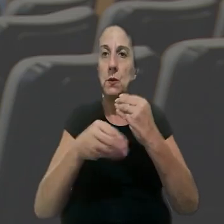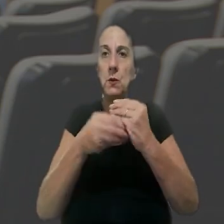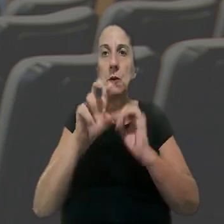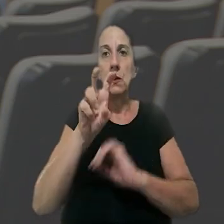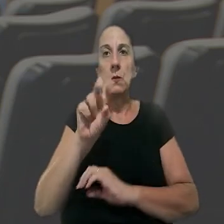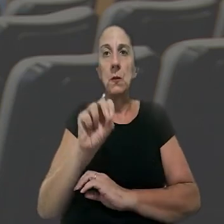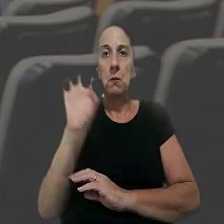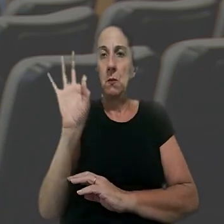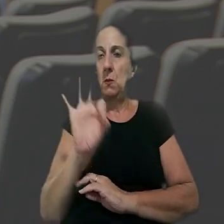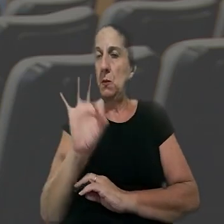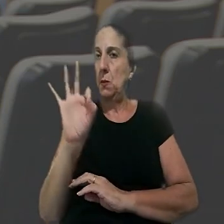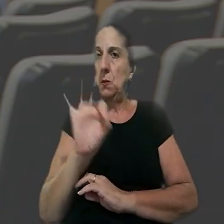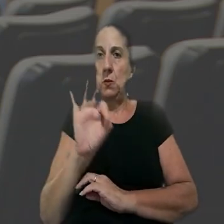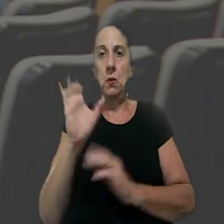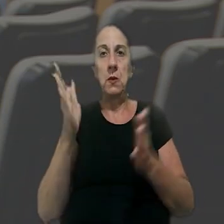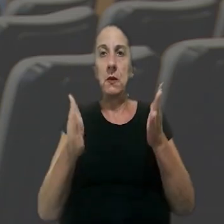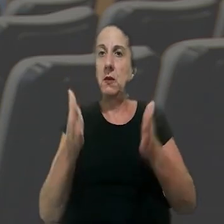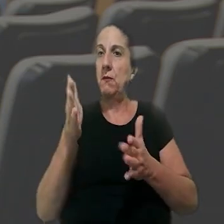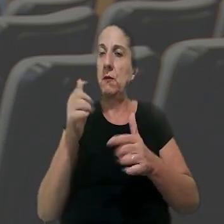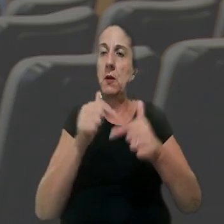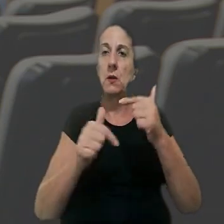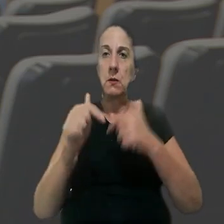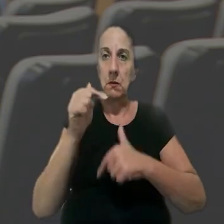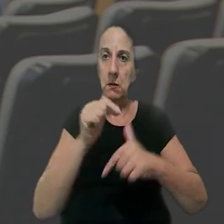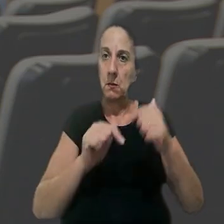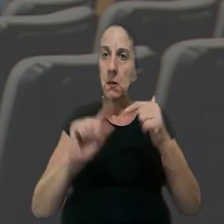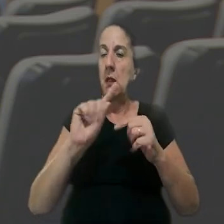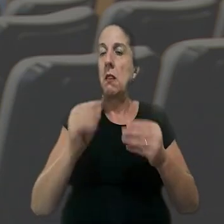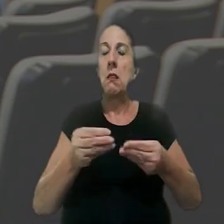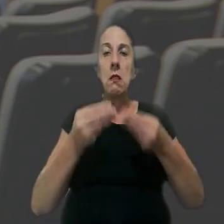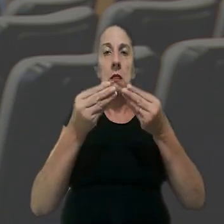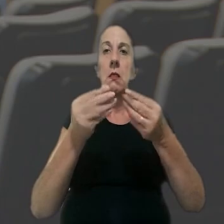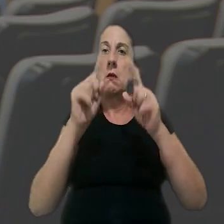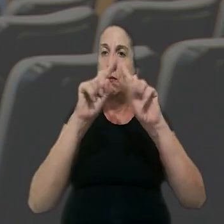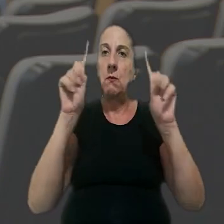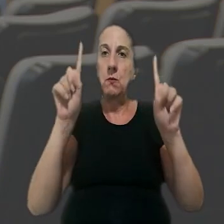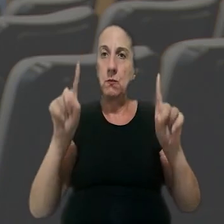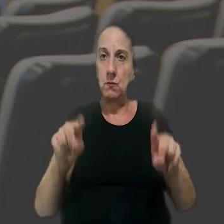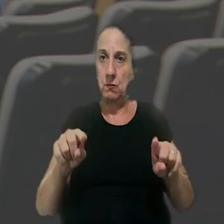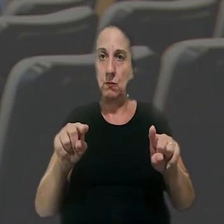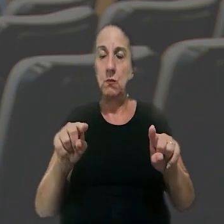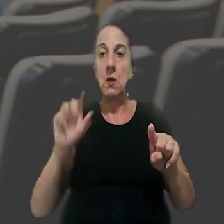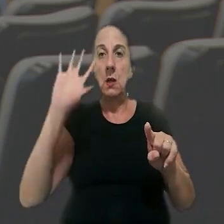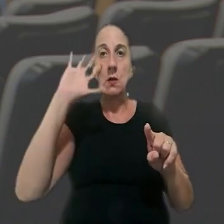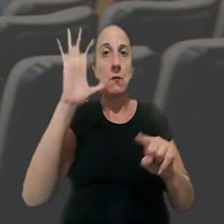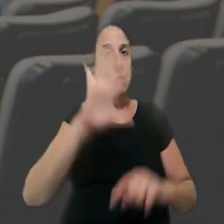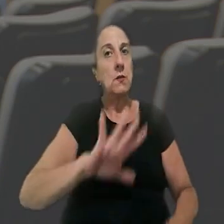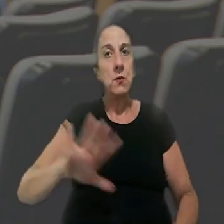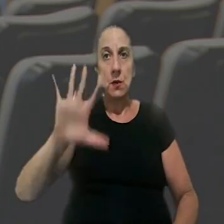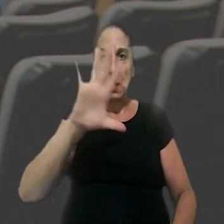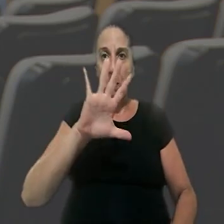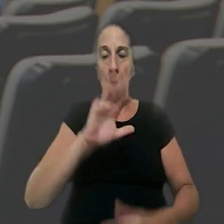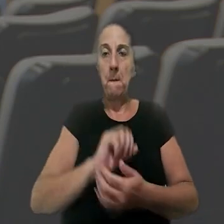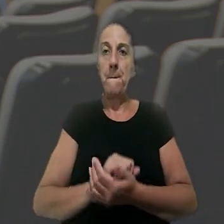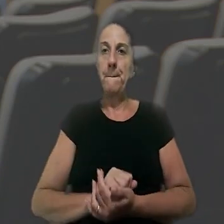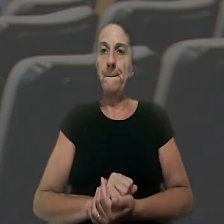com adicional de 50%, o intervalo intrajornada não concedido ao encarregado. A decisão foi unânime.